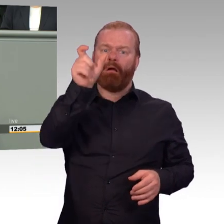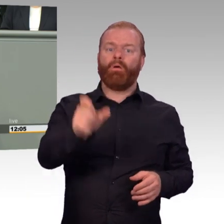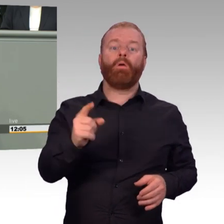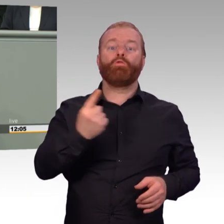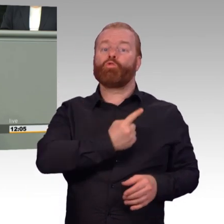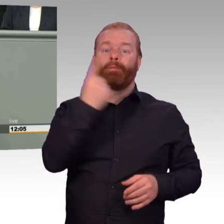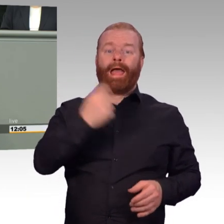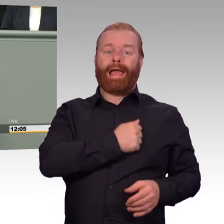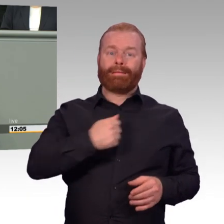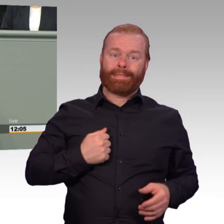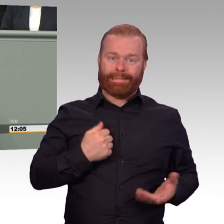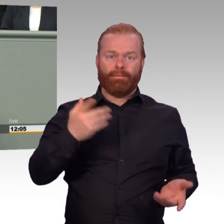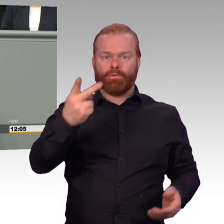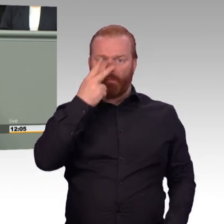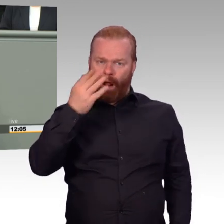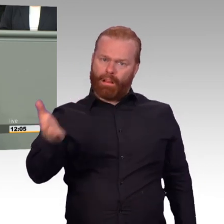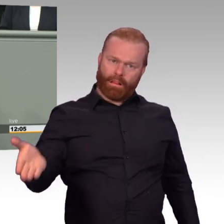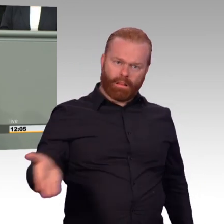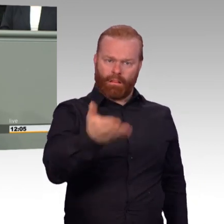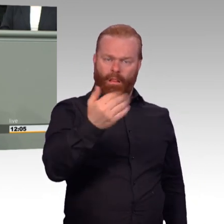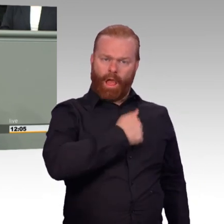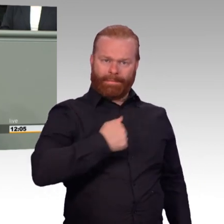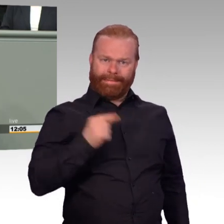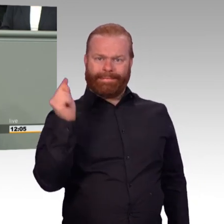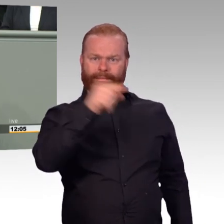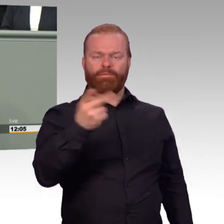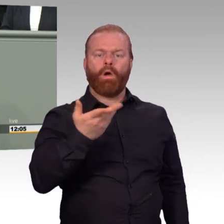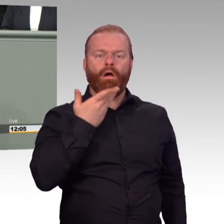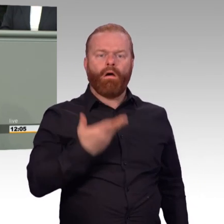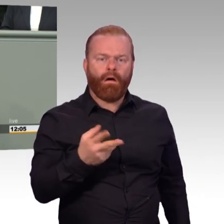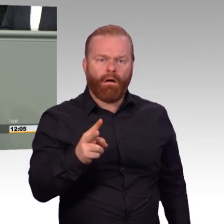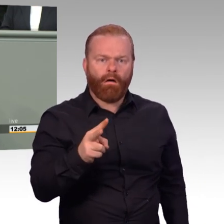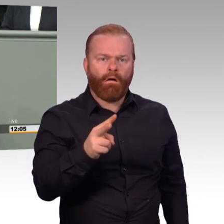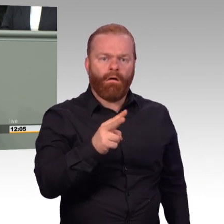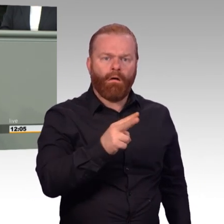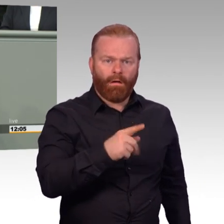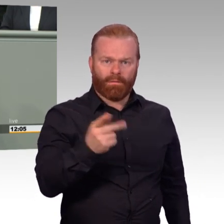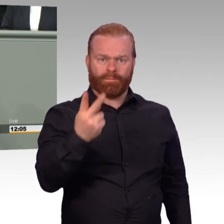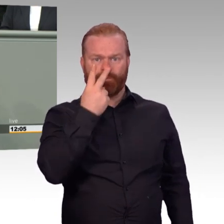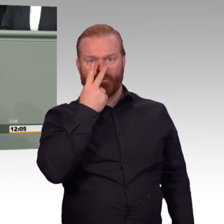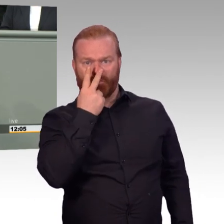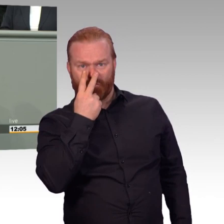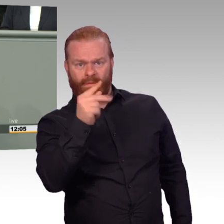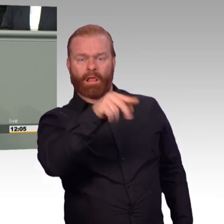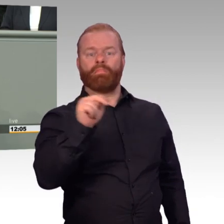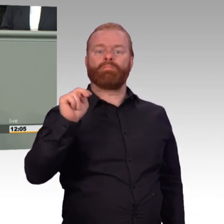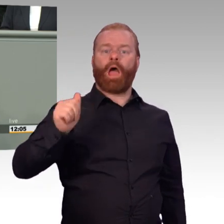Wieder ein Soldat mehr im zahlenlosen Wasserkopf der Bundeswehr. Hier wird gekämpft, ja, aber nicht gegen den außen stehenden Feind, der vielleicht mal